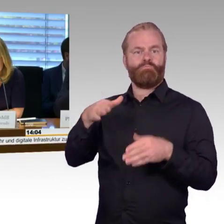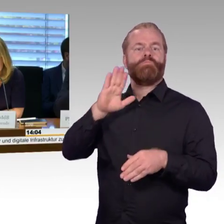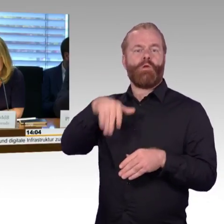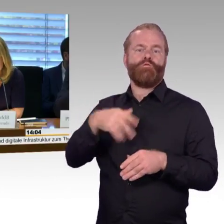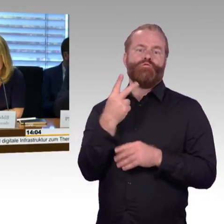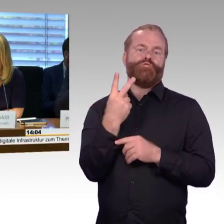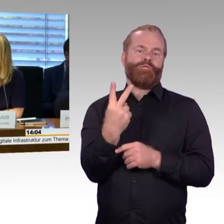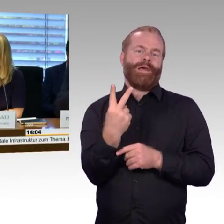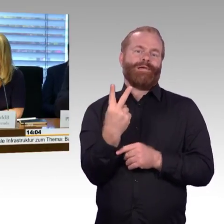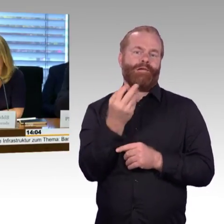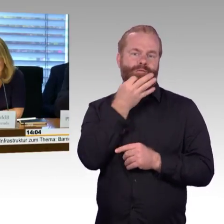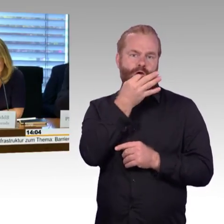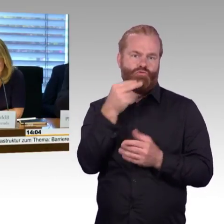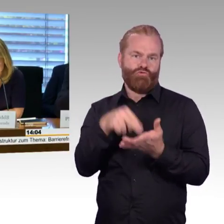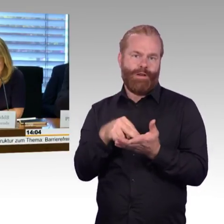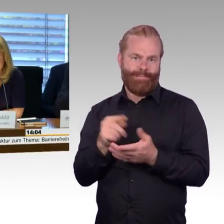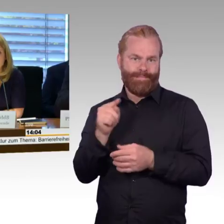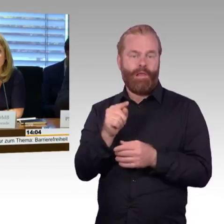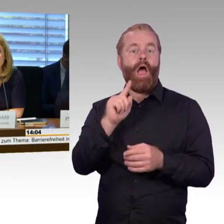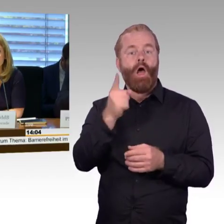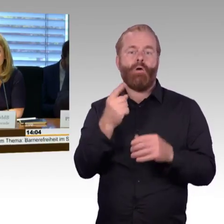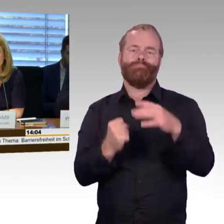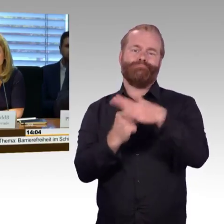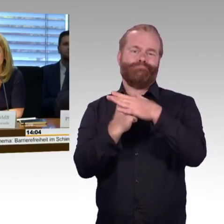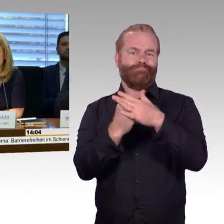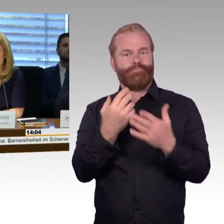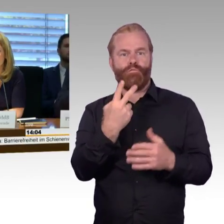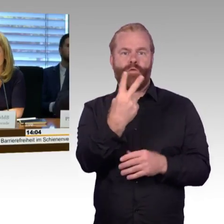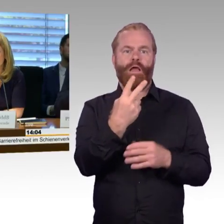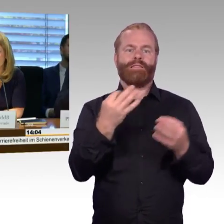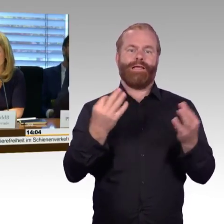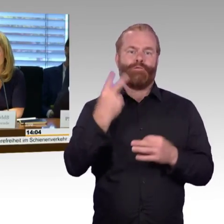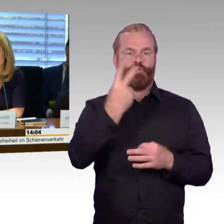haben wir die Redezeit auf 3 Minuten begrenzt. Das bitte ich auch einzuhalten,